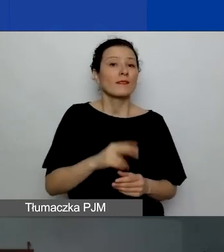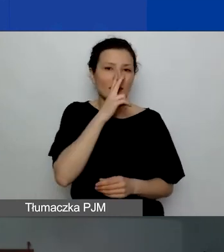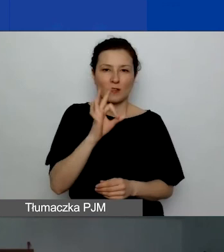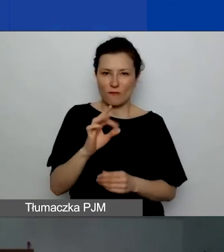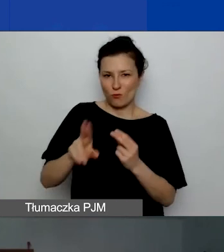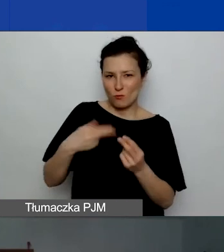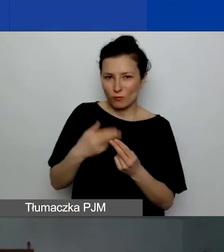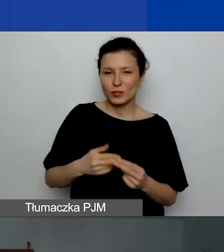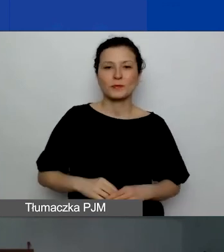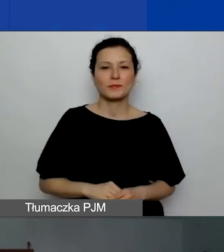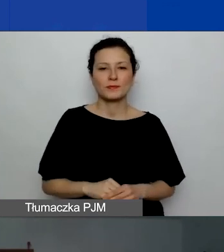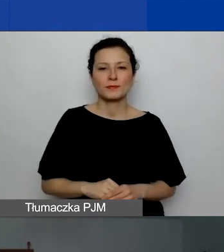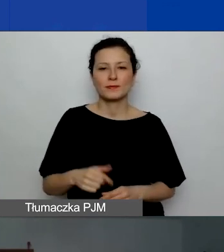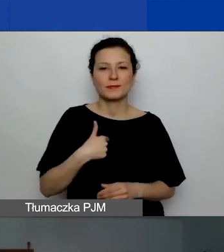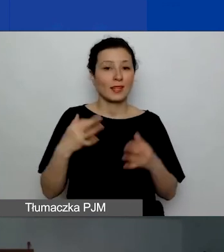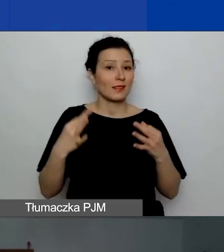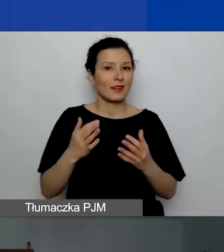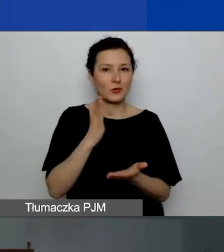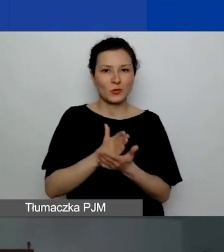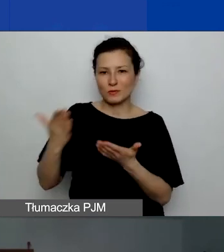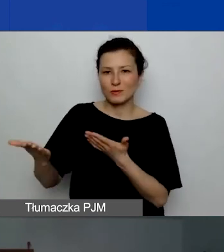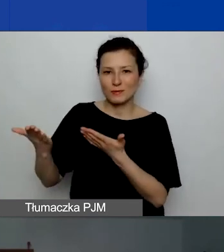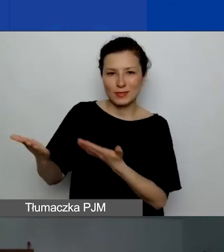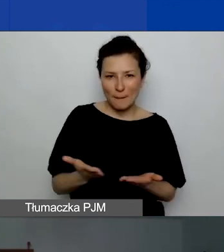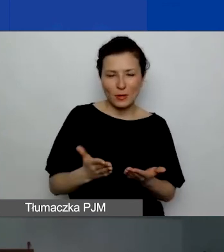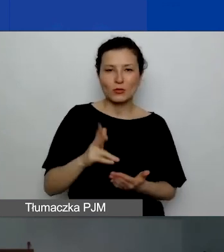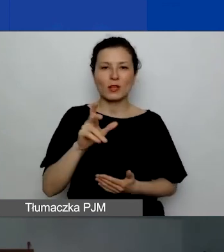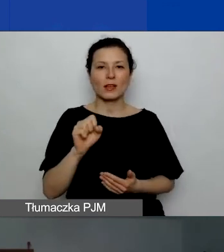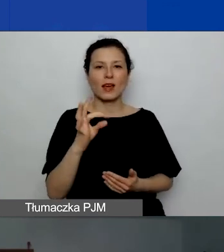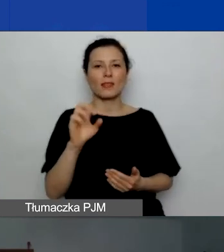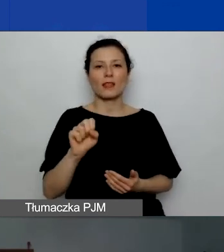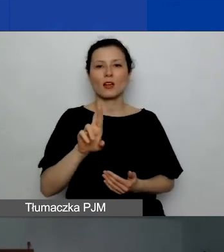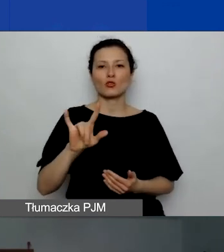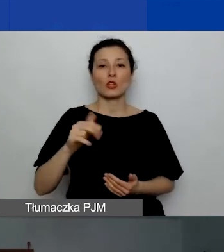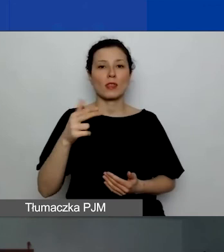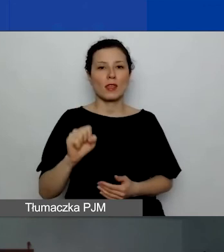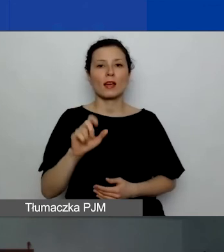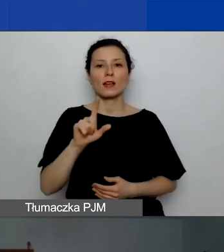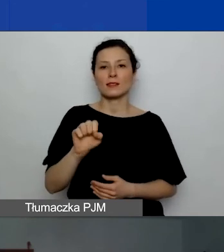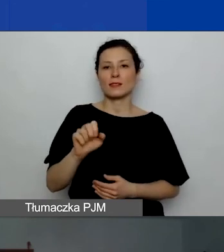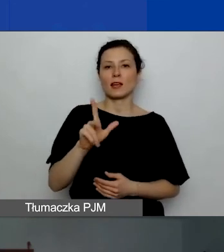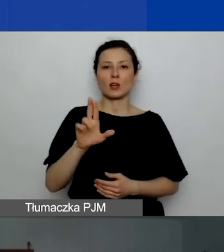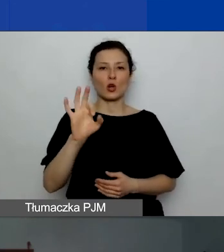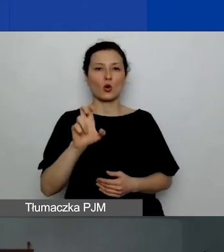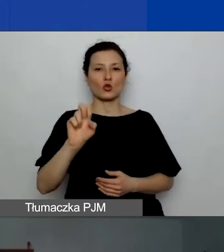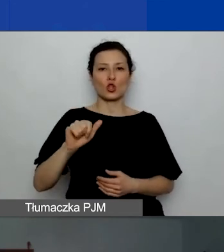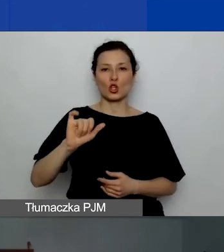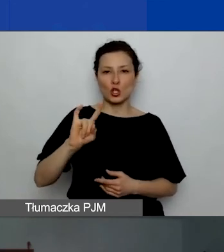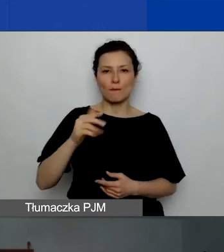Teraz już zaproszę Katarzynę Zakroczymską, która jako pierwsza przedstawi swoją prezentację.